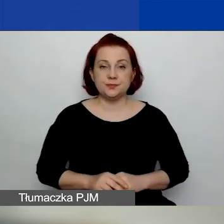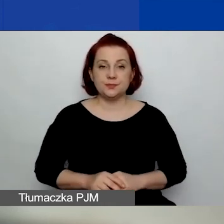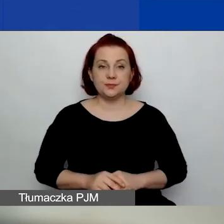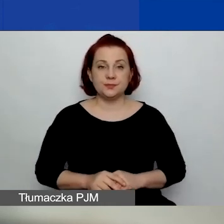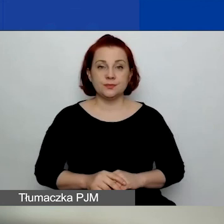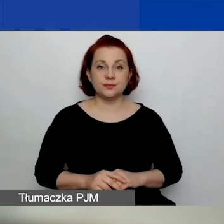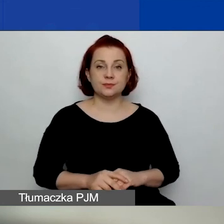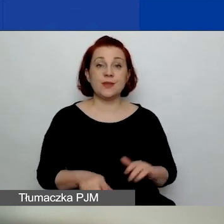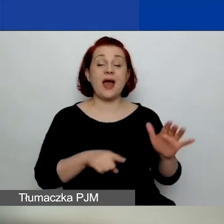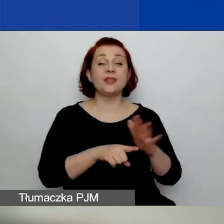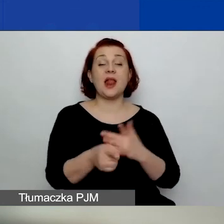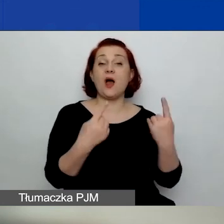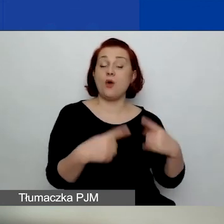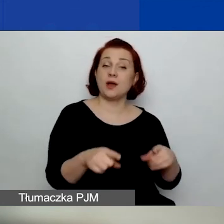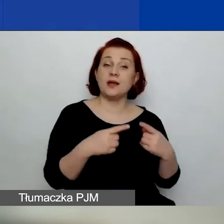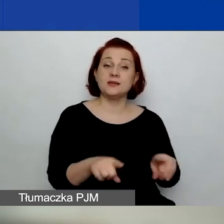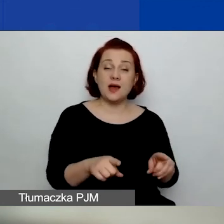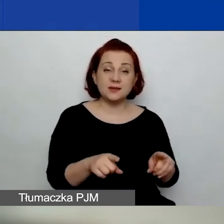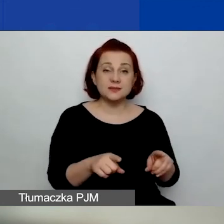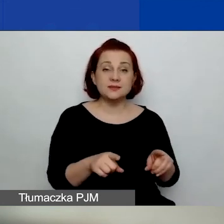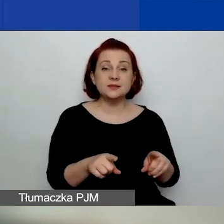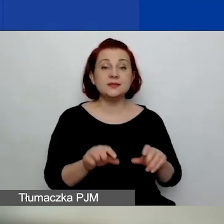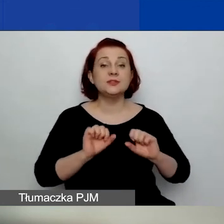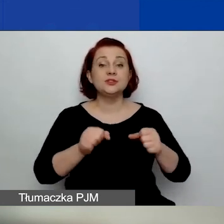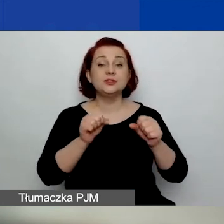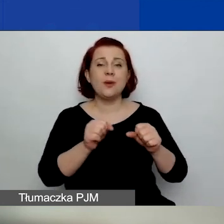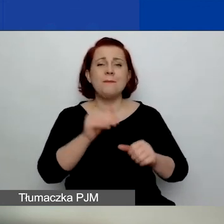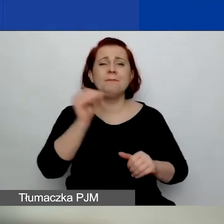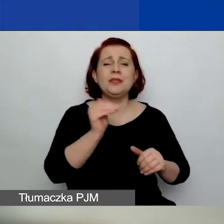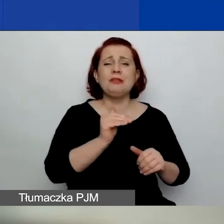Dla organizacji działających od minimum 6 miesięcy,